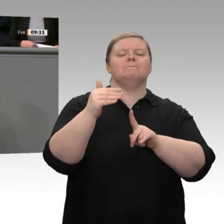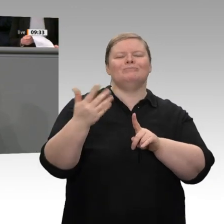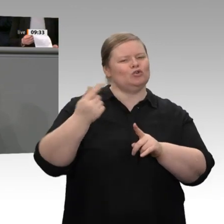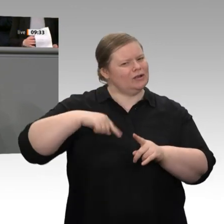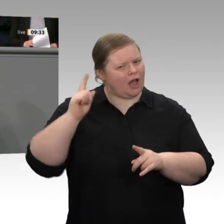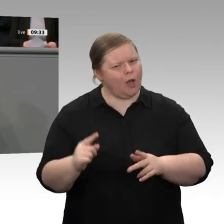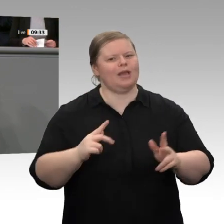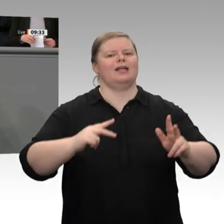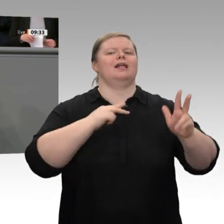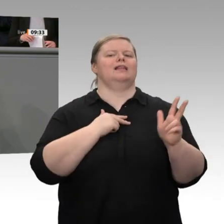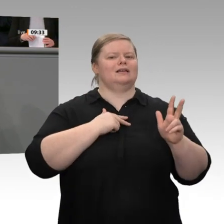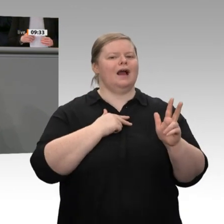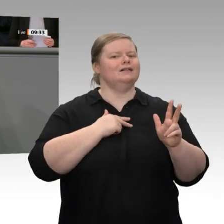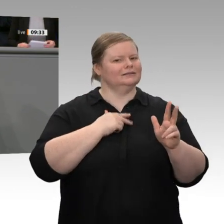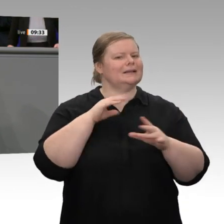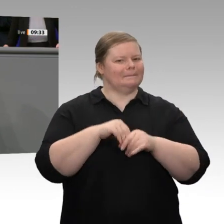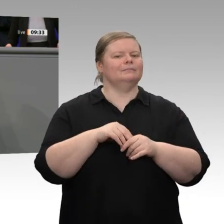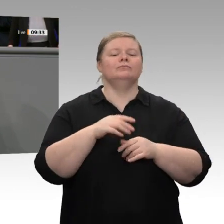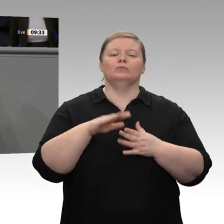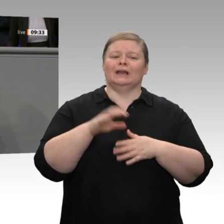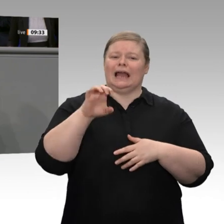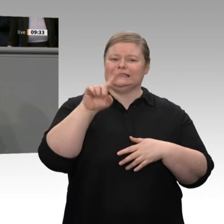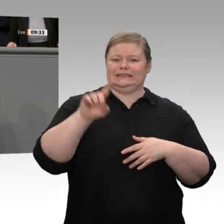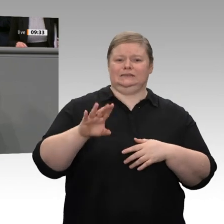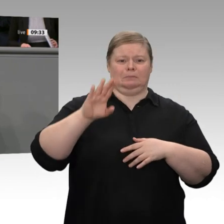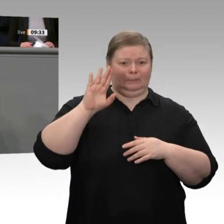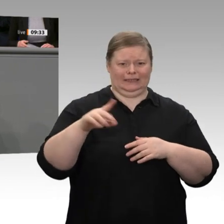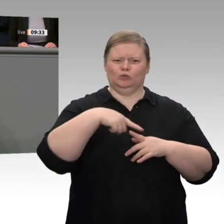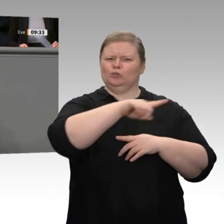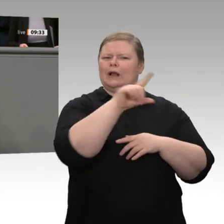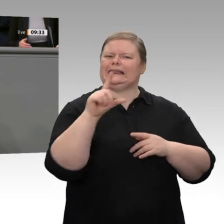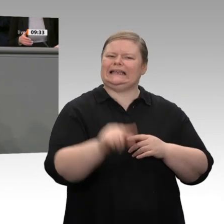dass sie mit ihr das Ziel einer Inflationsrate nahe 2 Prozent einhalten kann. Ich halte